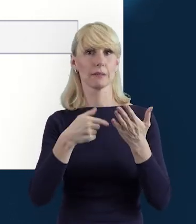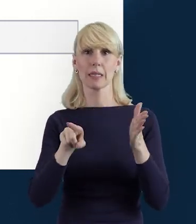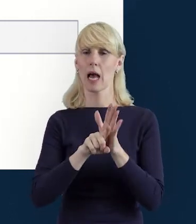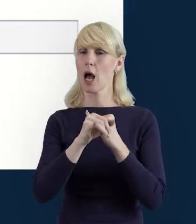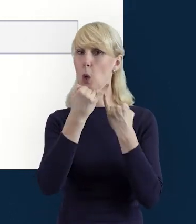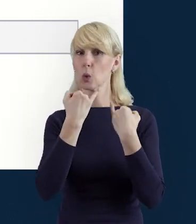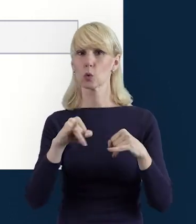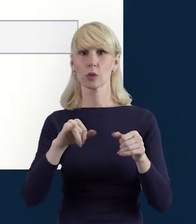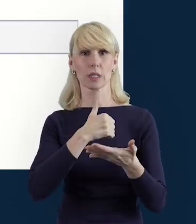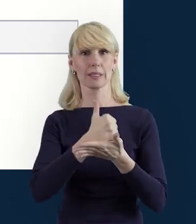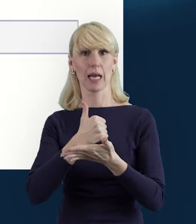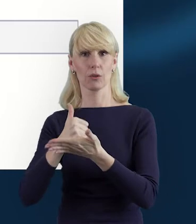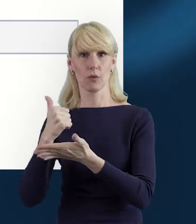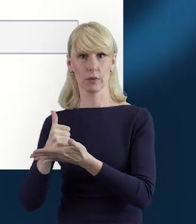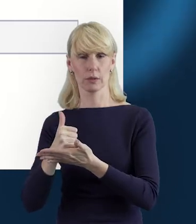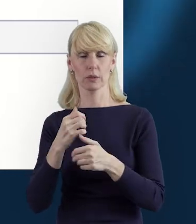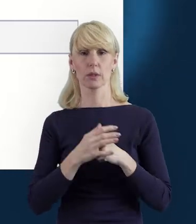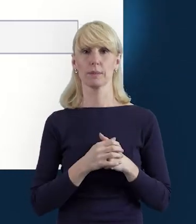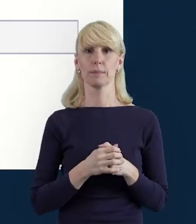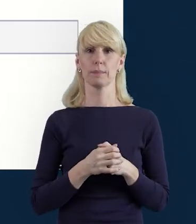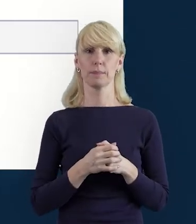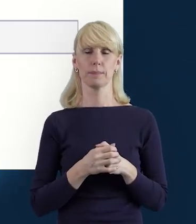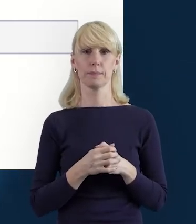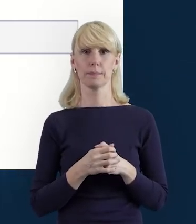jakie pełni dana osoba zaangażowana w projekcie.